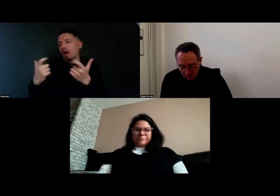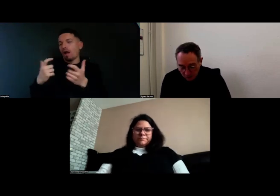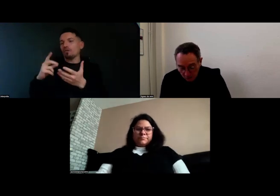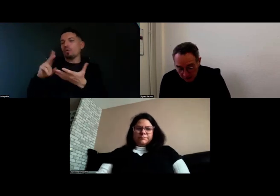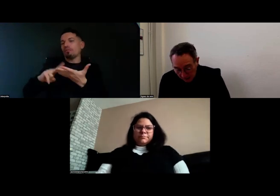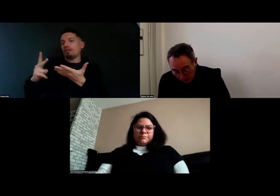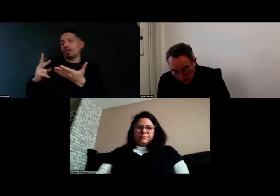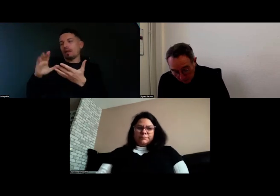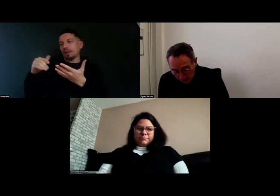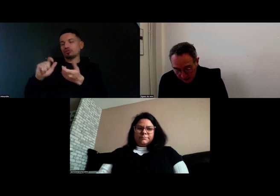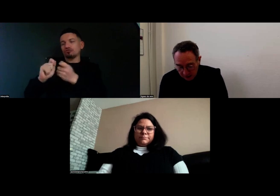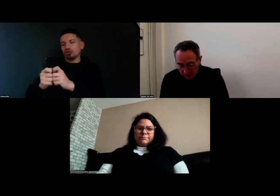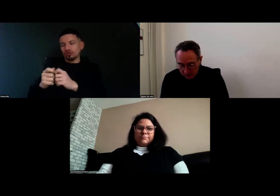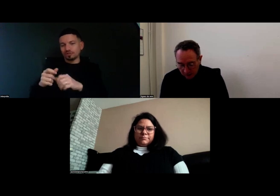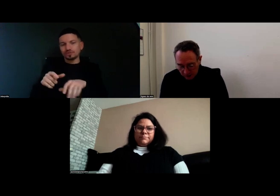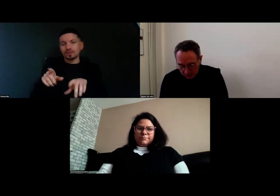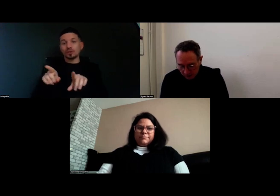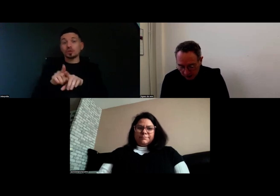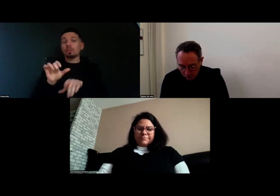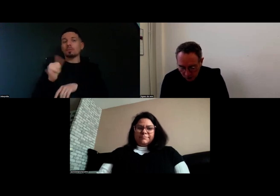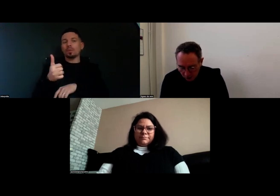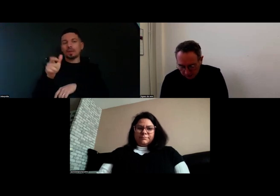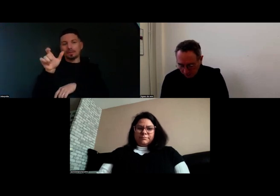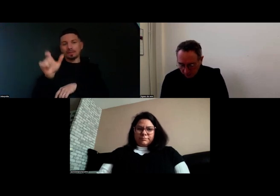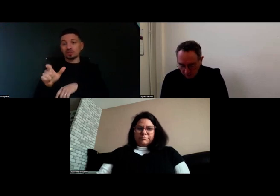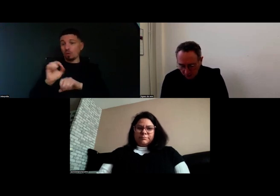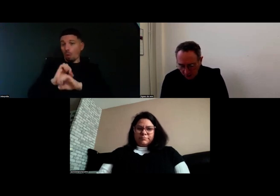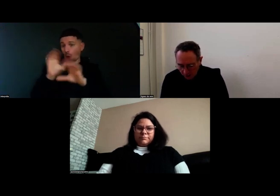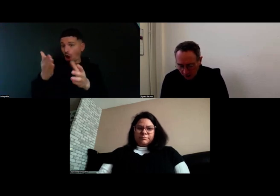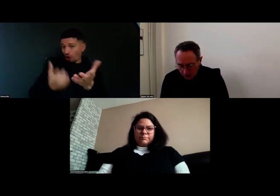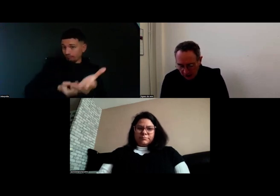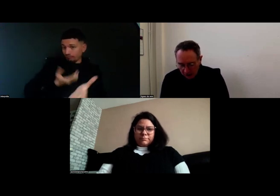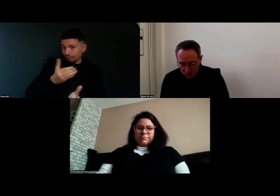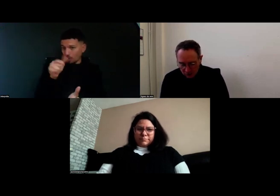Alors je vais commencer par donner la parole à Aurore.